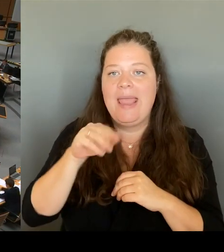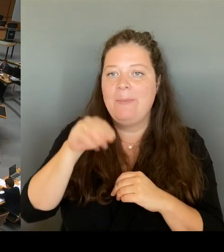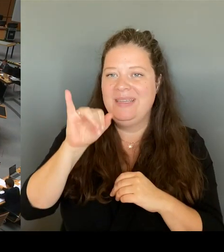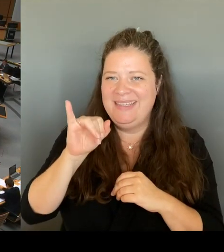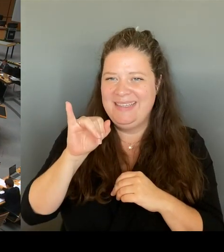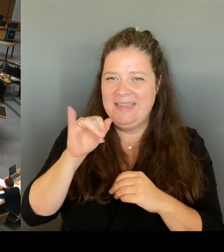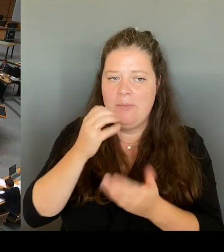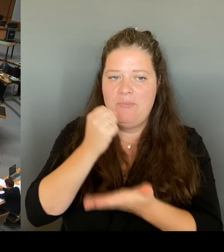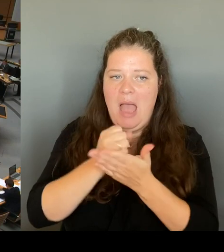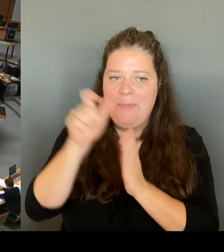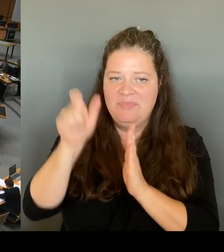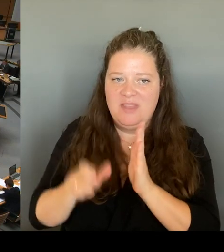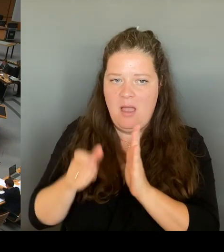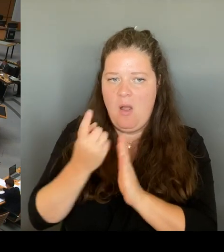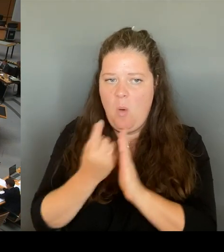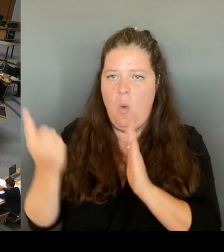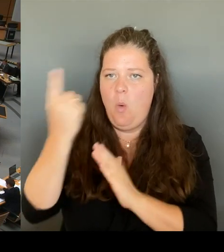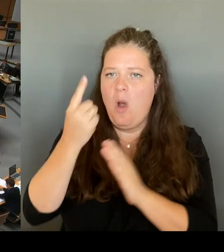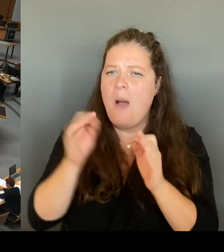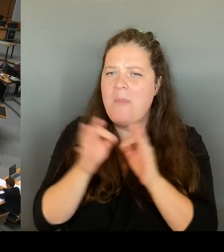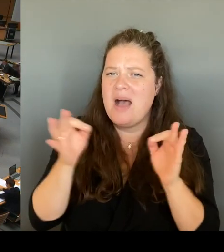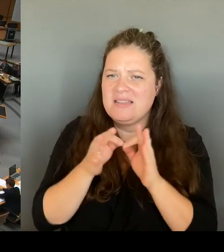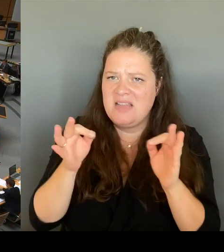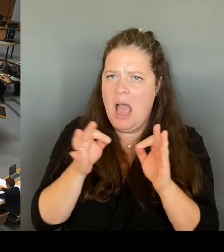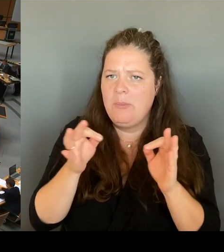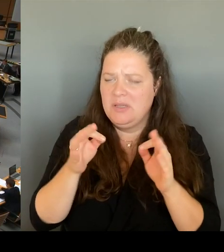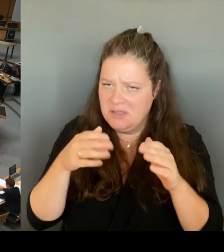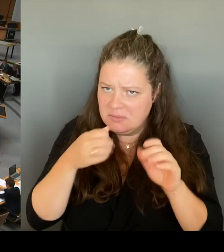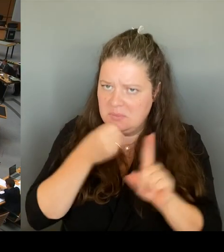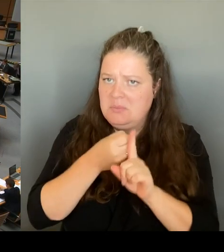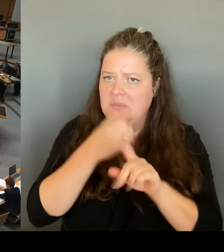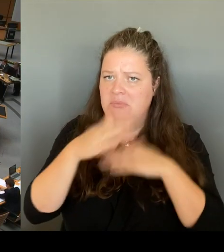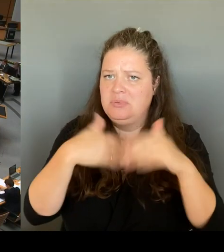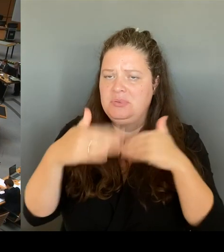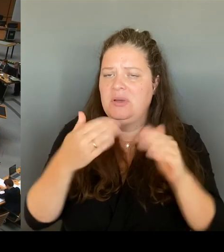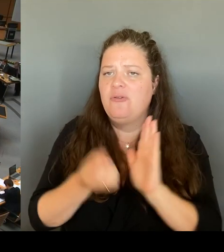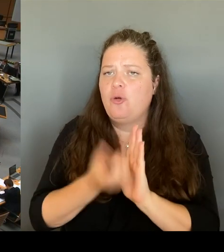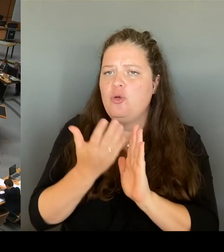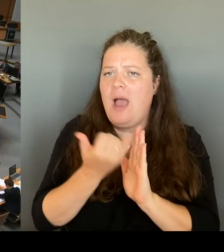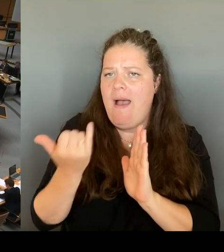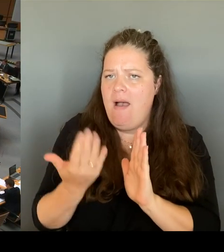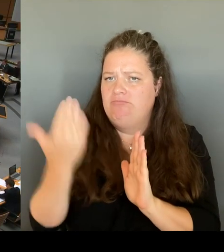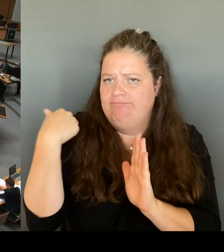Und die zuständige Bundesinnenministerin Faiser habe total überzogen und mit Kanonen auf Spatzen schießen lassen.